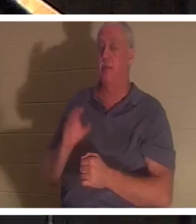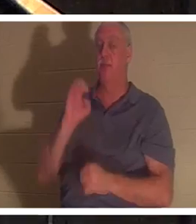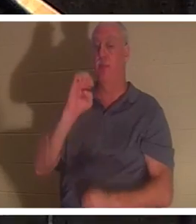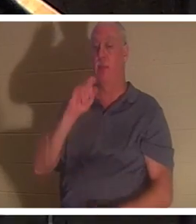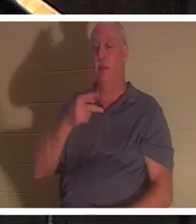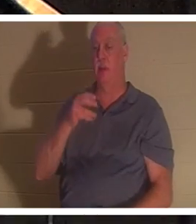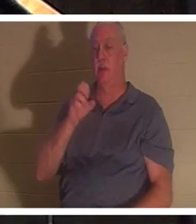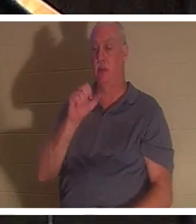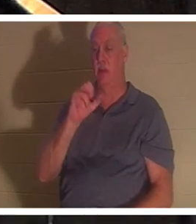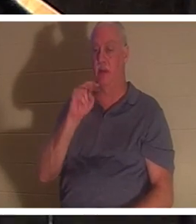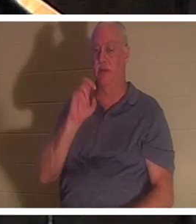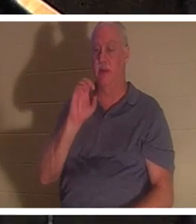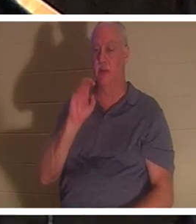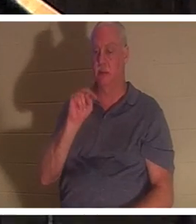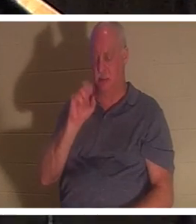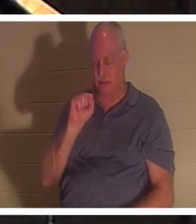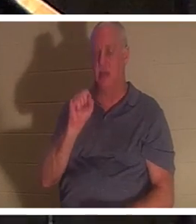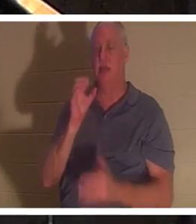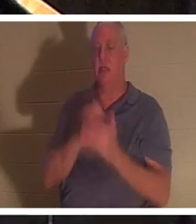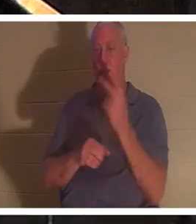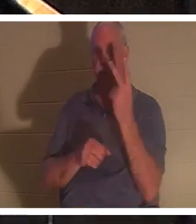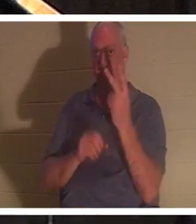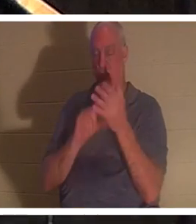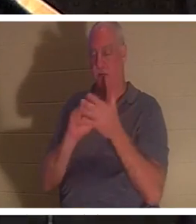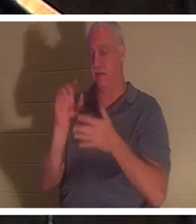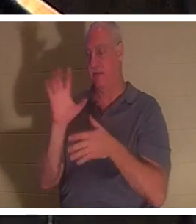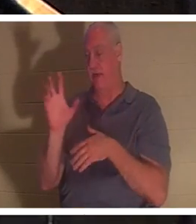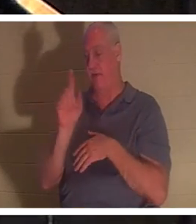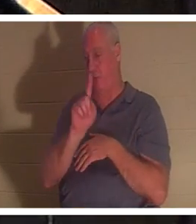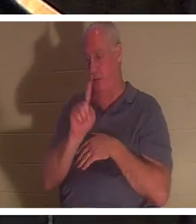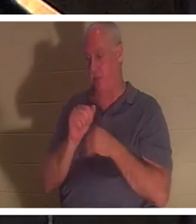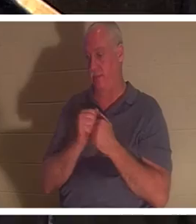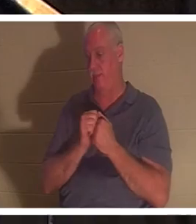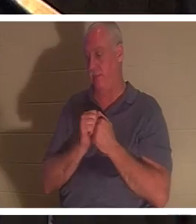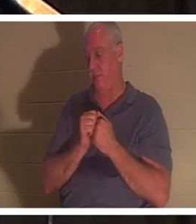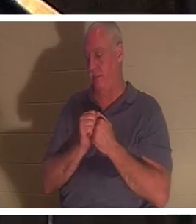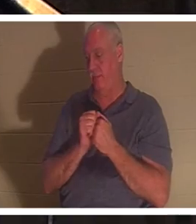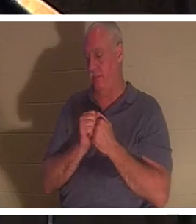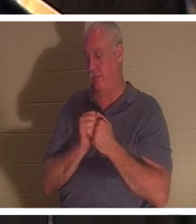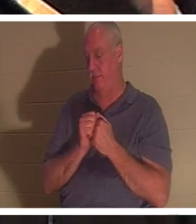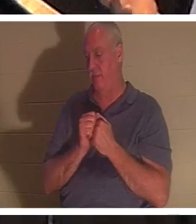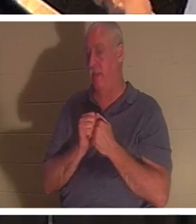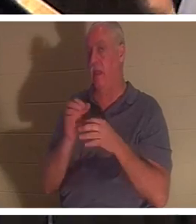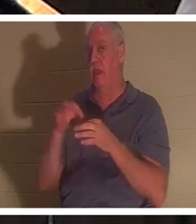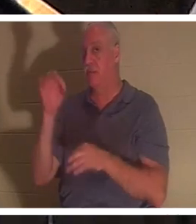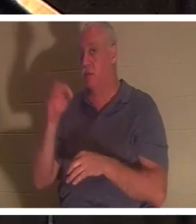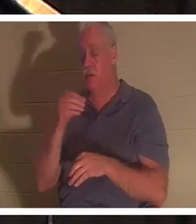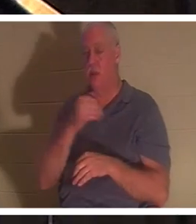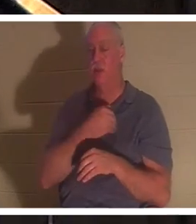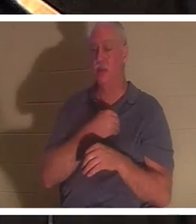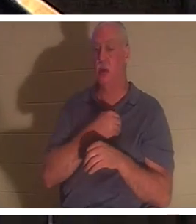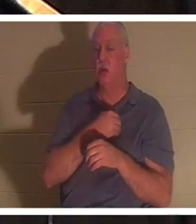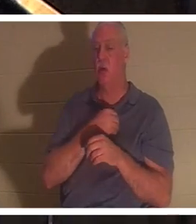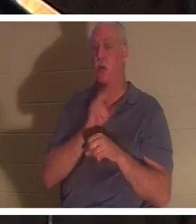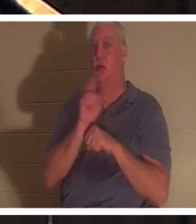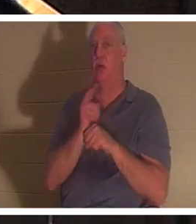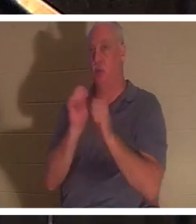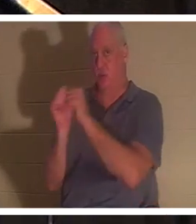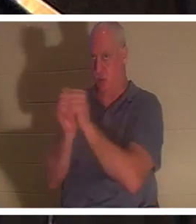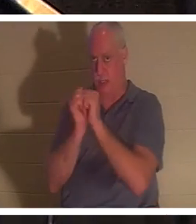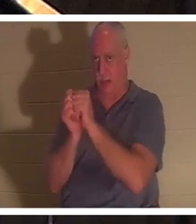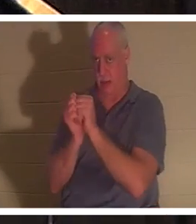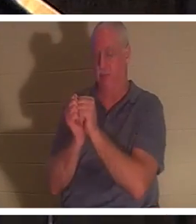과 5절이 이에 대하여 말씀합니다. 영과 혼은 성경에서 같은 의미로 사용됩니다. 그리고